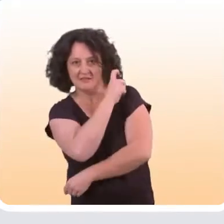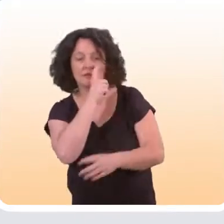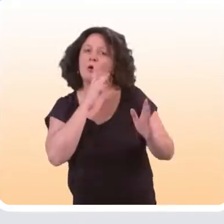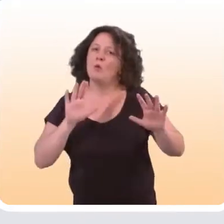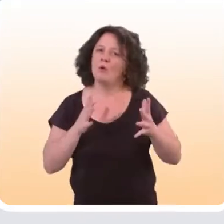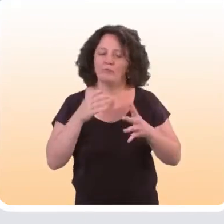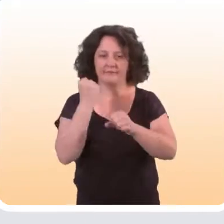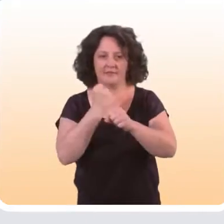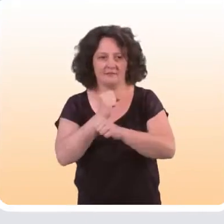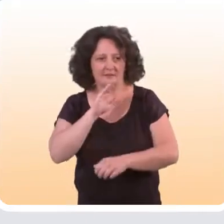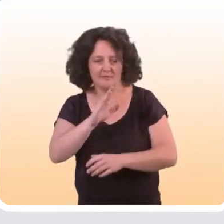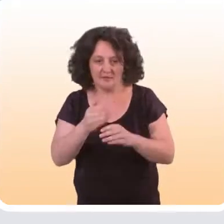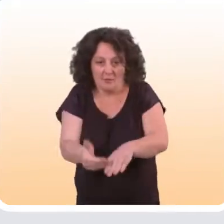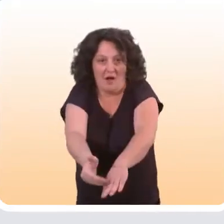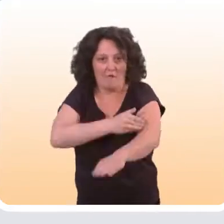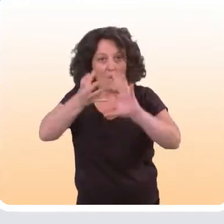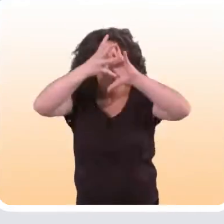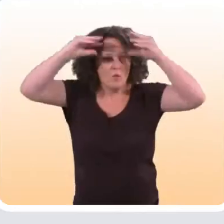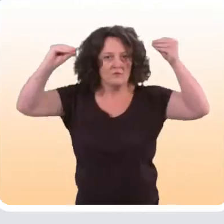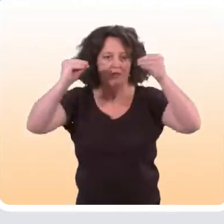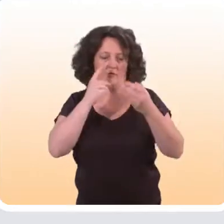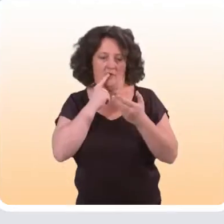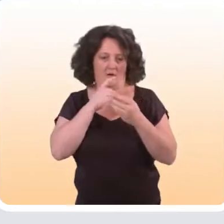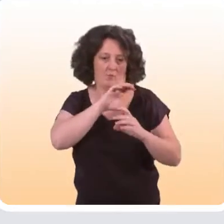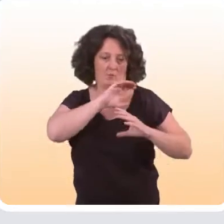en travaillant très spécifiquement sur la phase de conception,